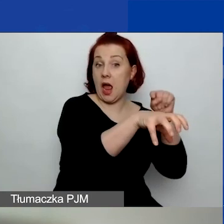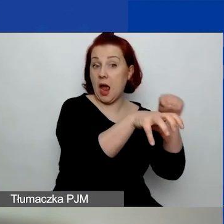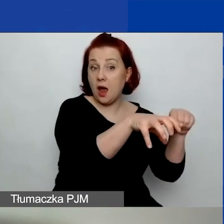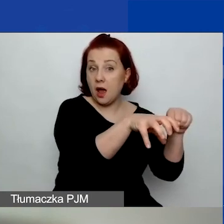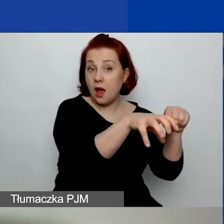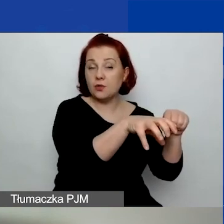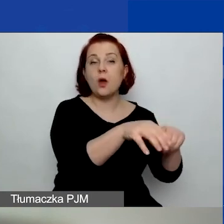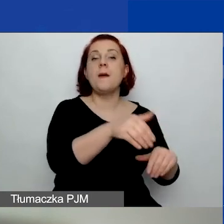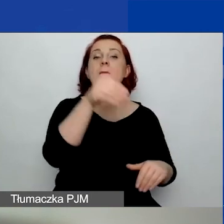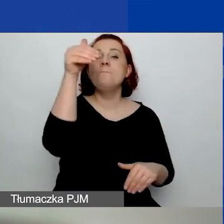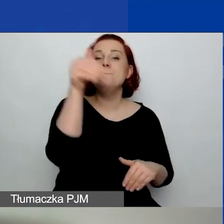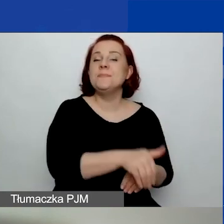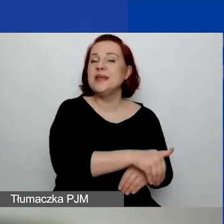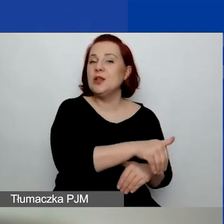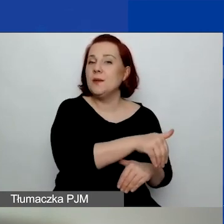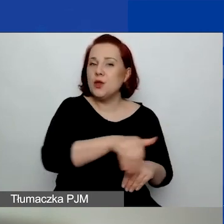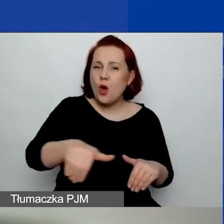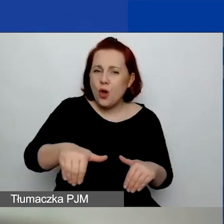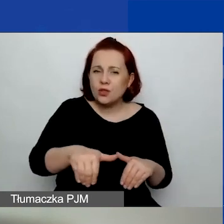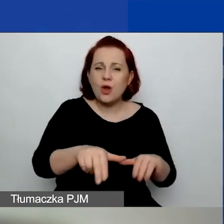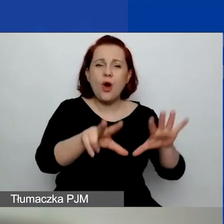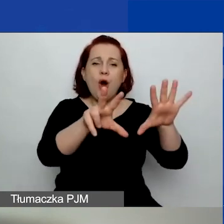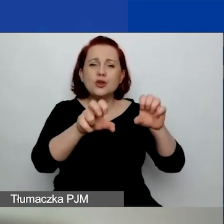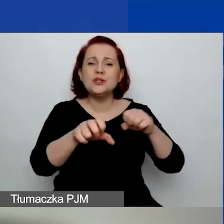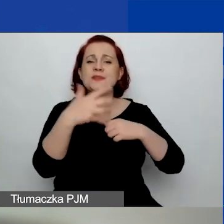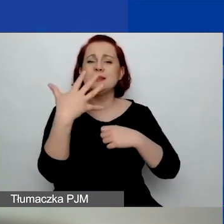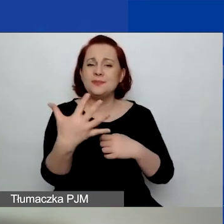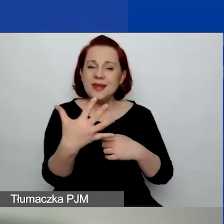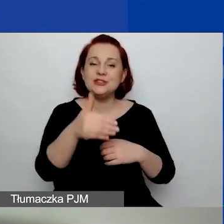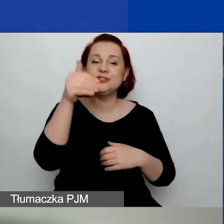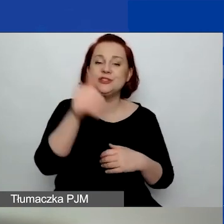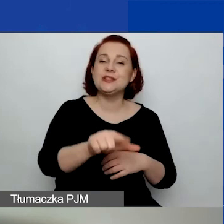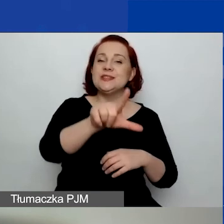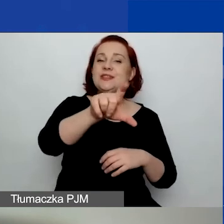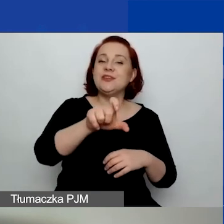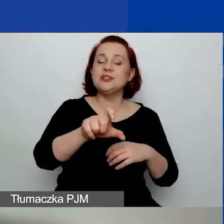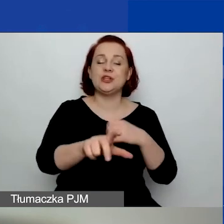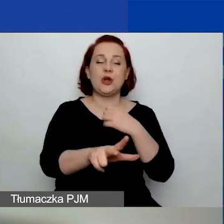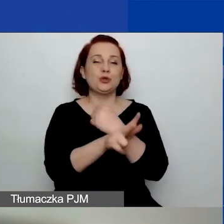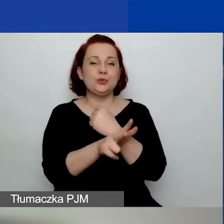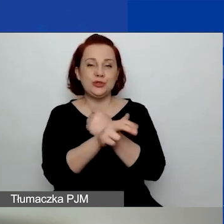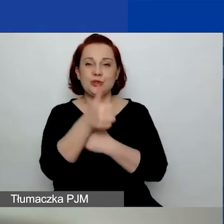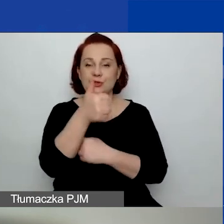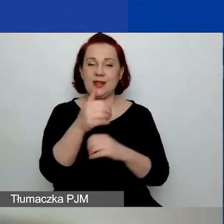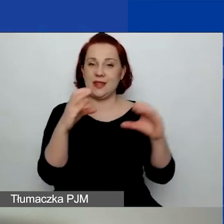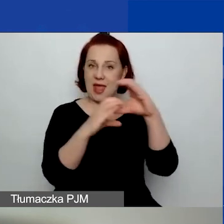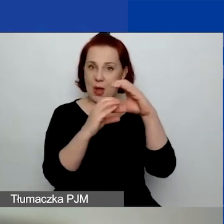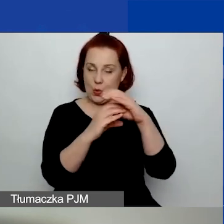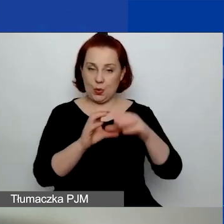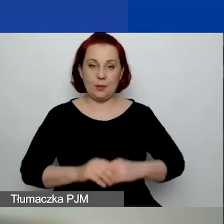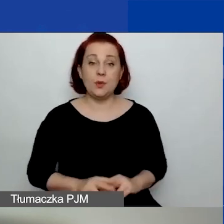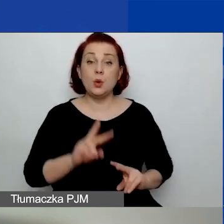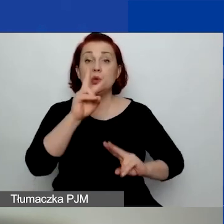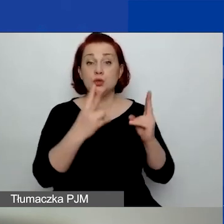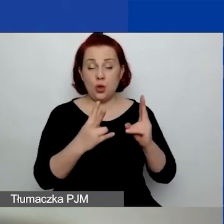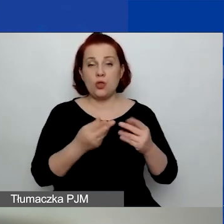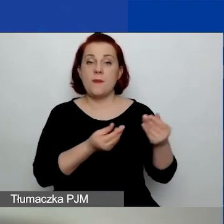to 1 805 281 euro z funduszy EOG.